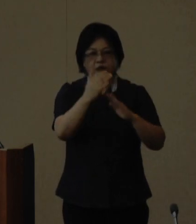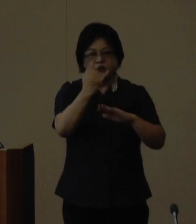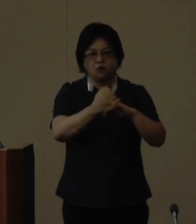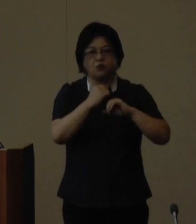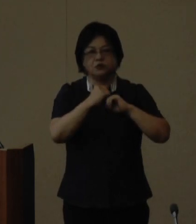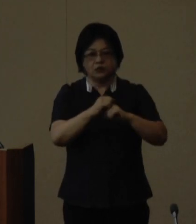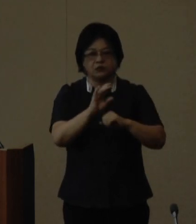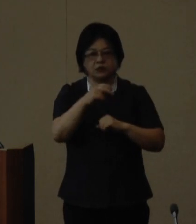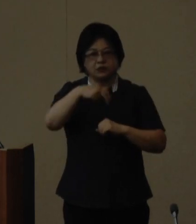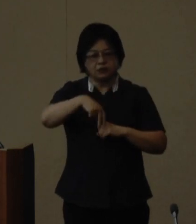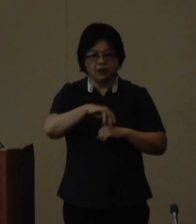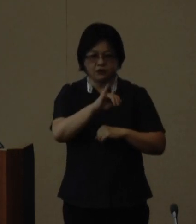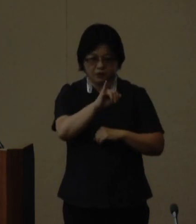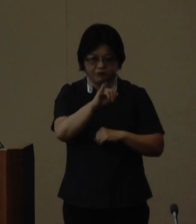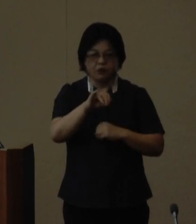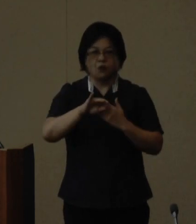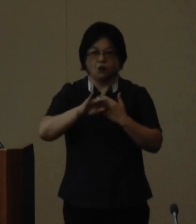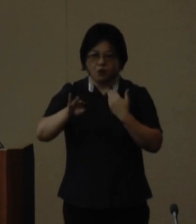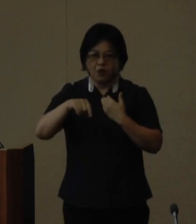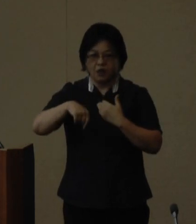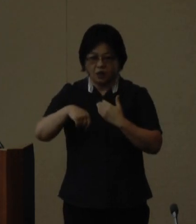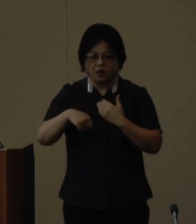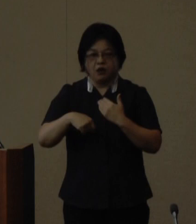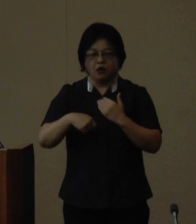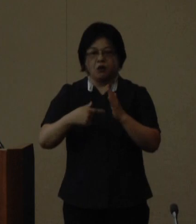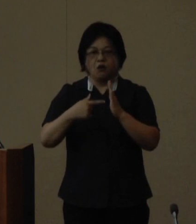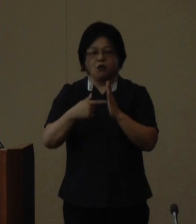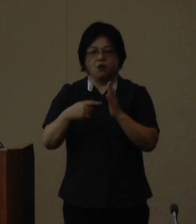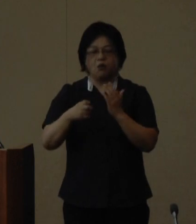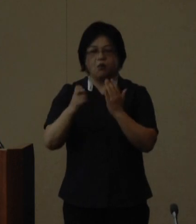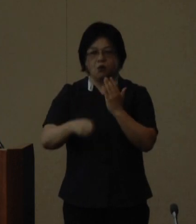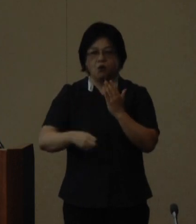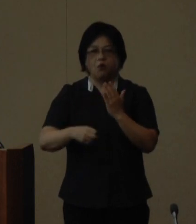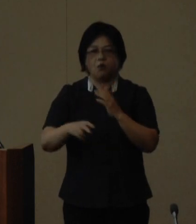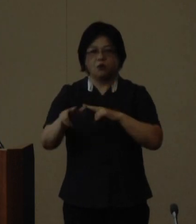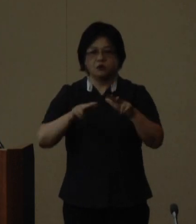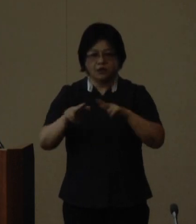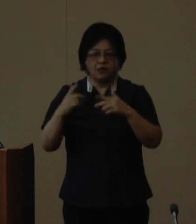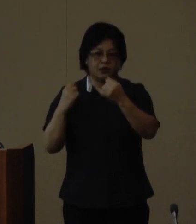喜納 育江さんをはじめ法政大学 大学院教授の高田 朝子さん